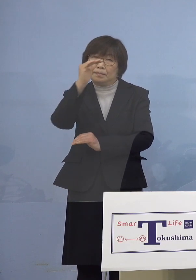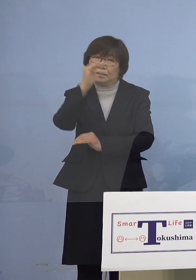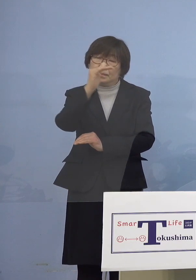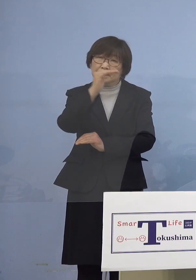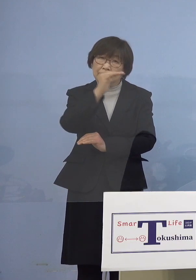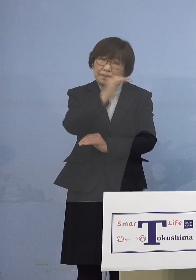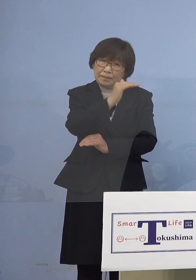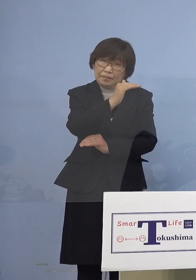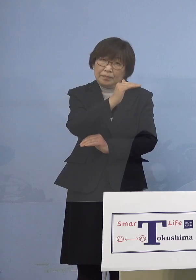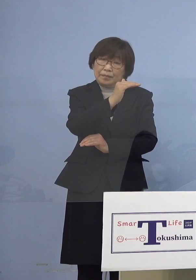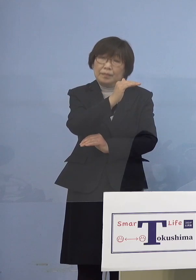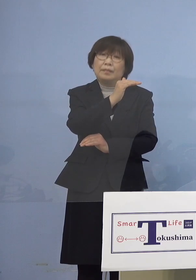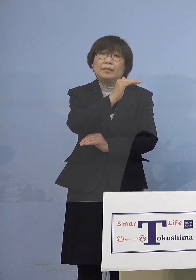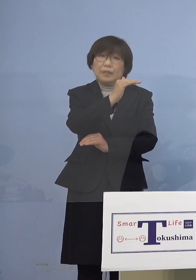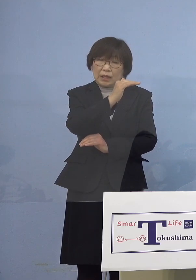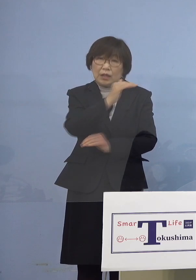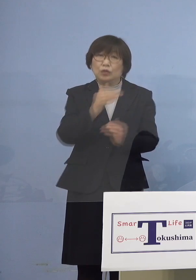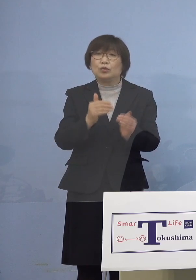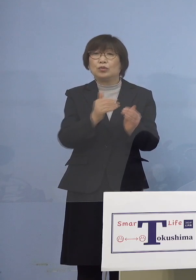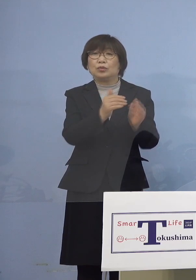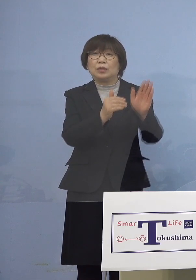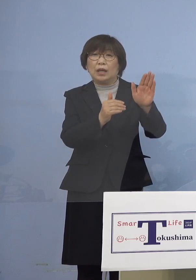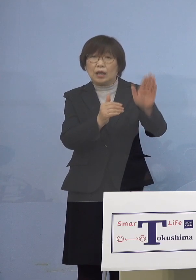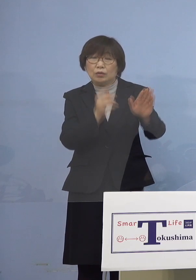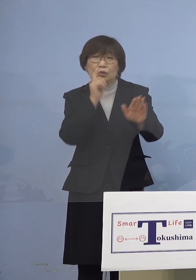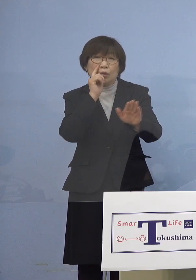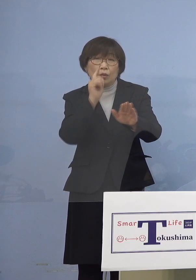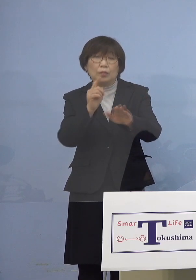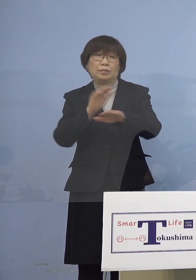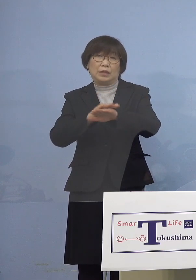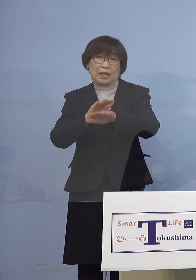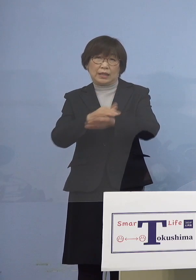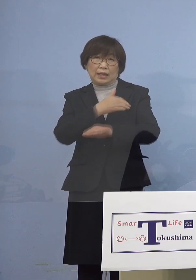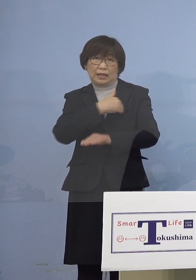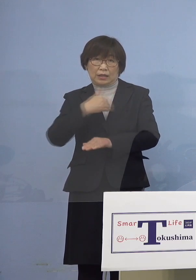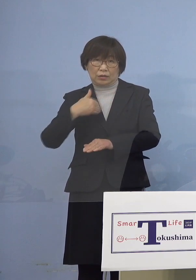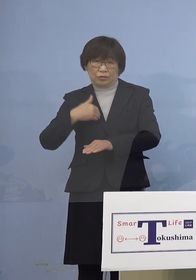見て取ることができます では安心できるのかと言うと